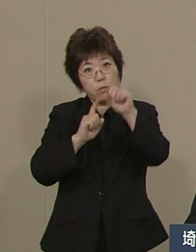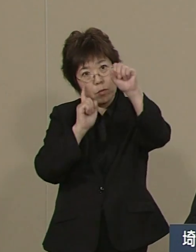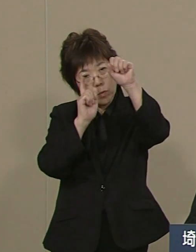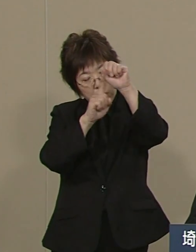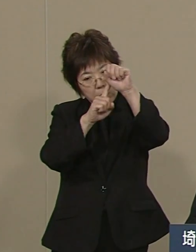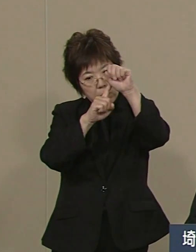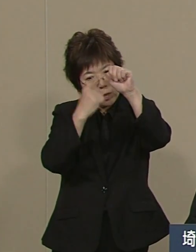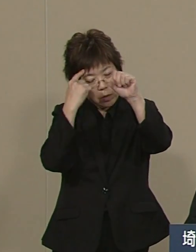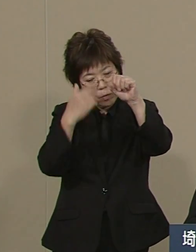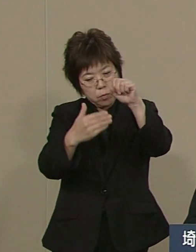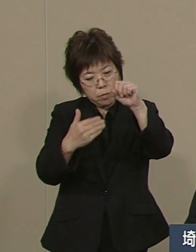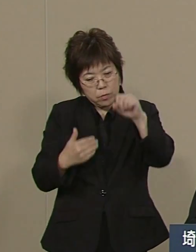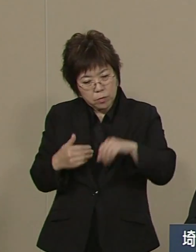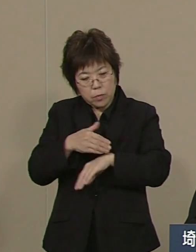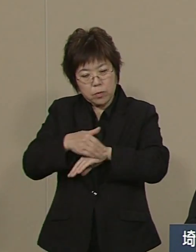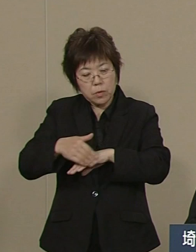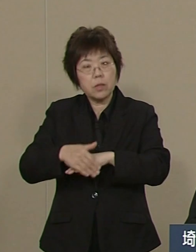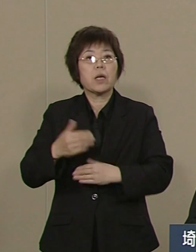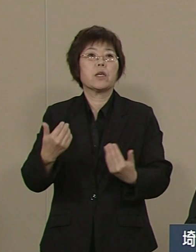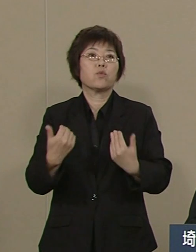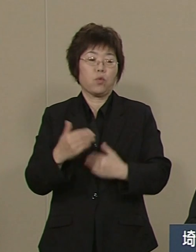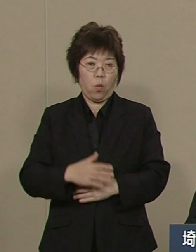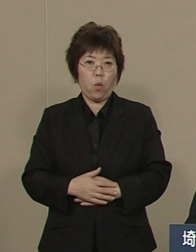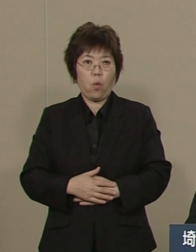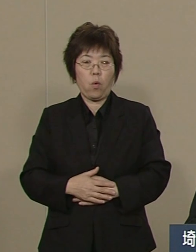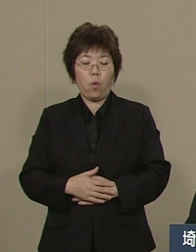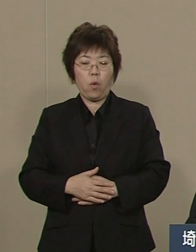まさに超高齢化社会の中で